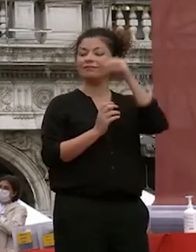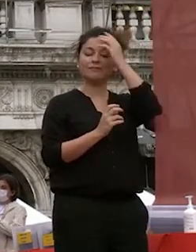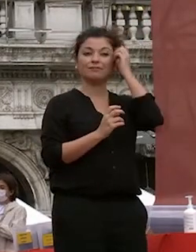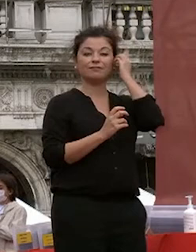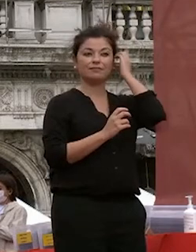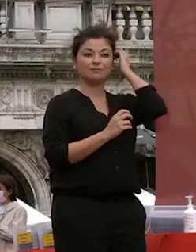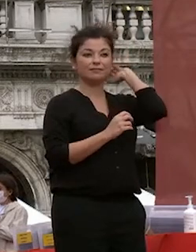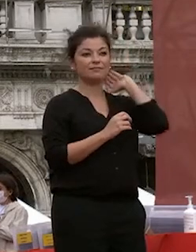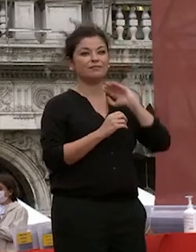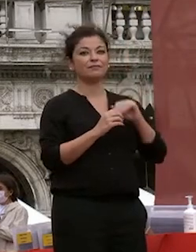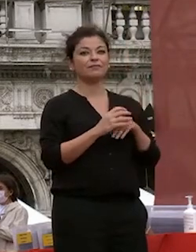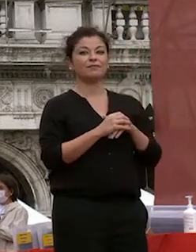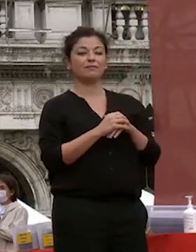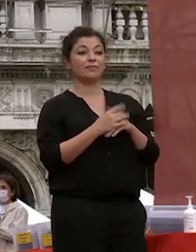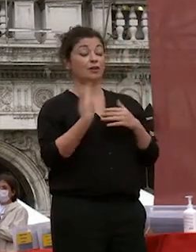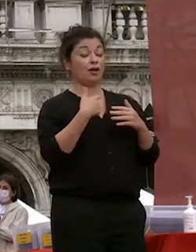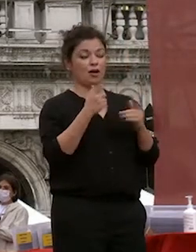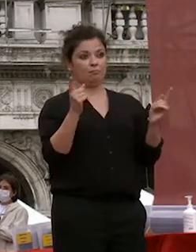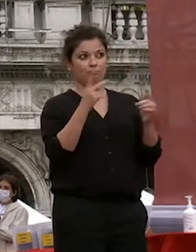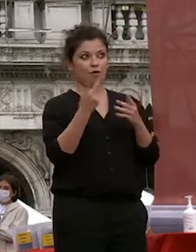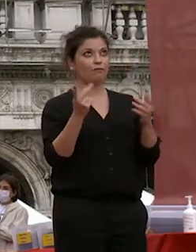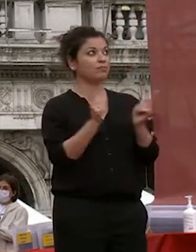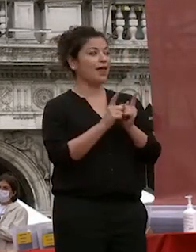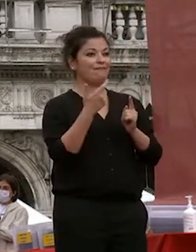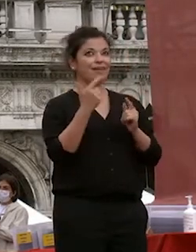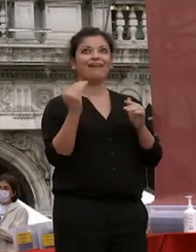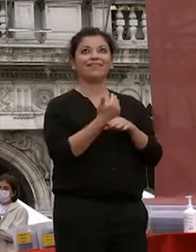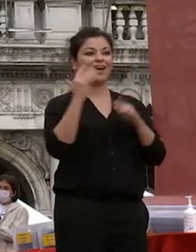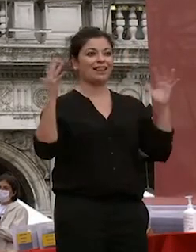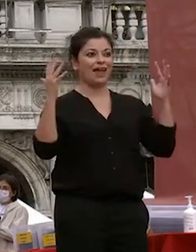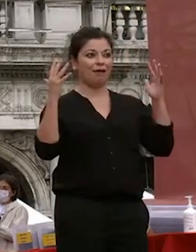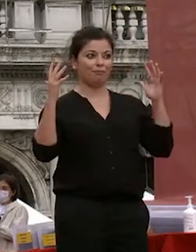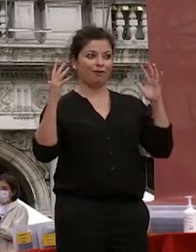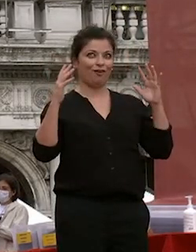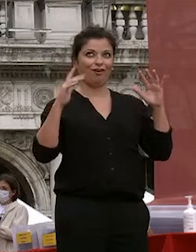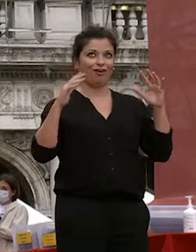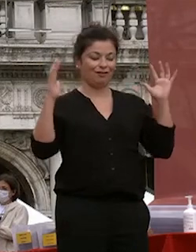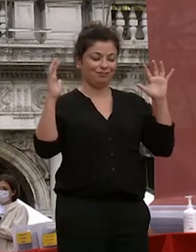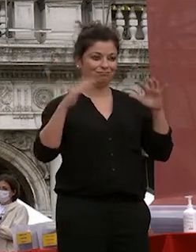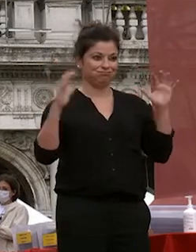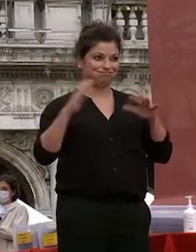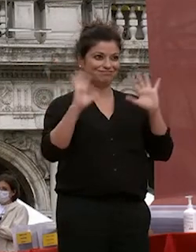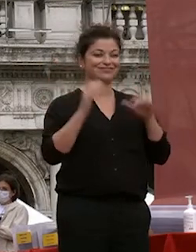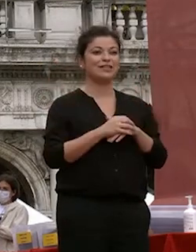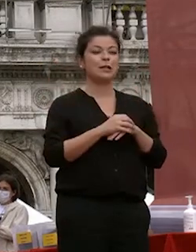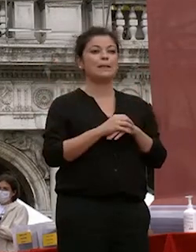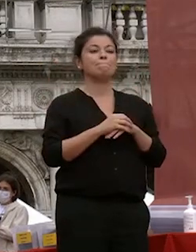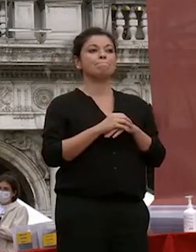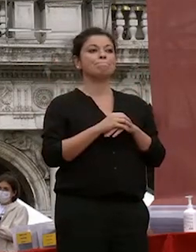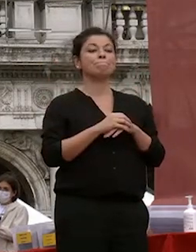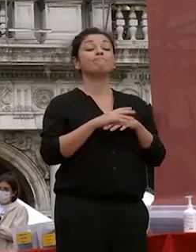cercherò di essere breve per evitare che il tempo faccia disastri è grazie al